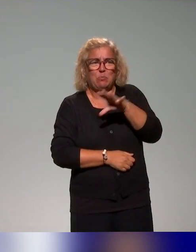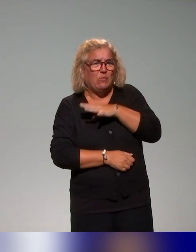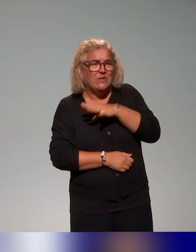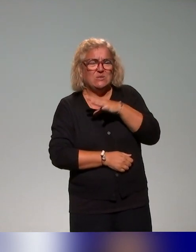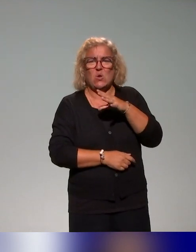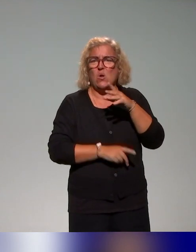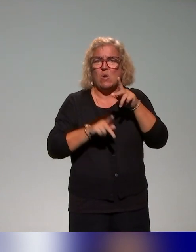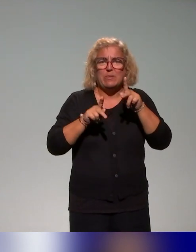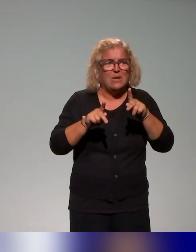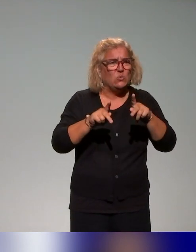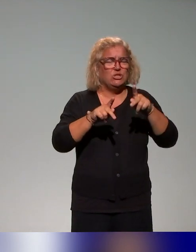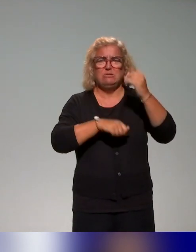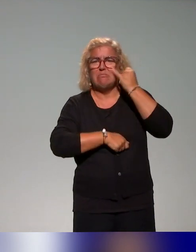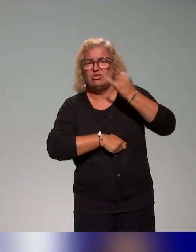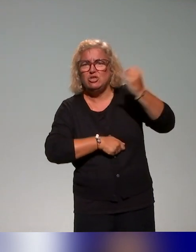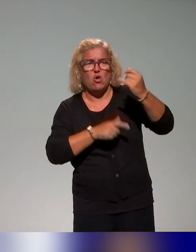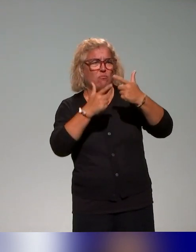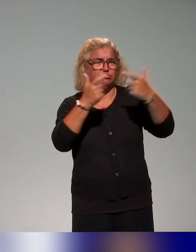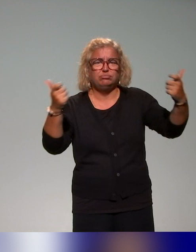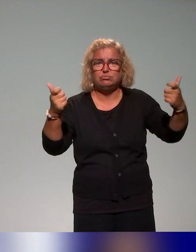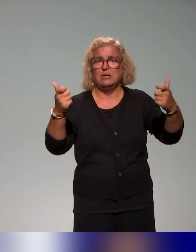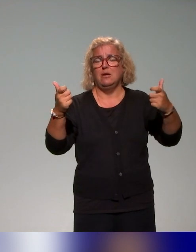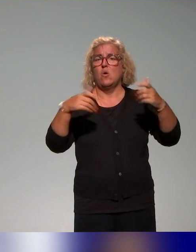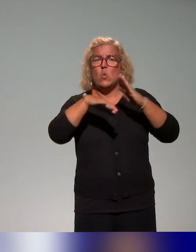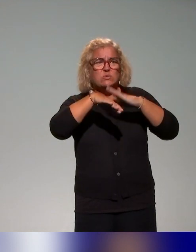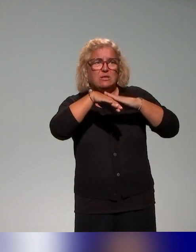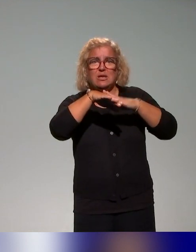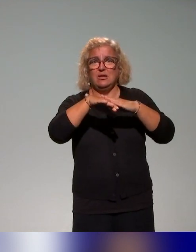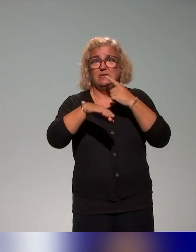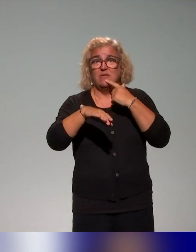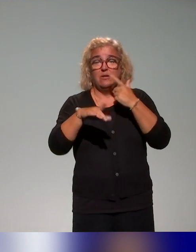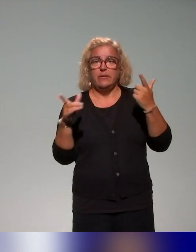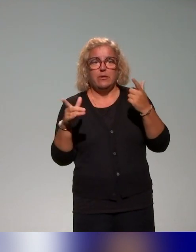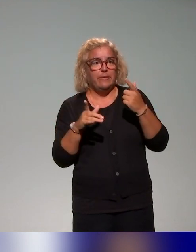langage commun, d'outillage par des apports conceptuels autour de l'inclusion.